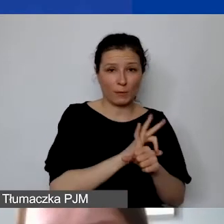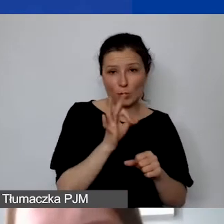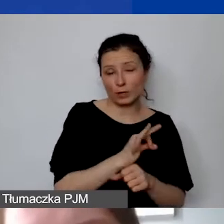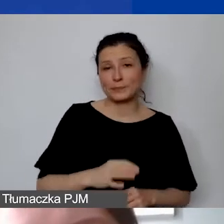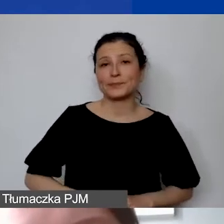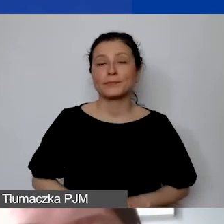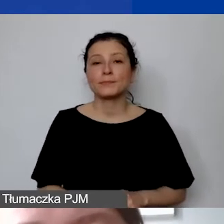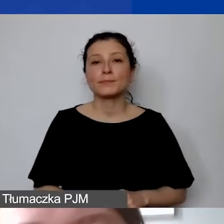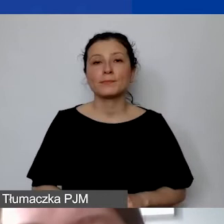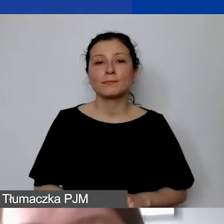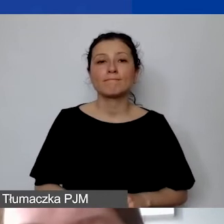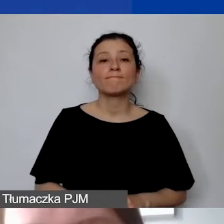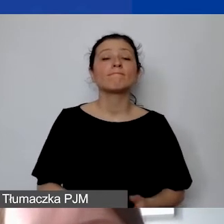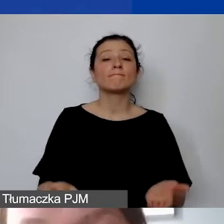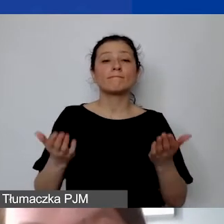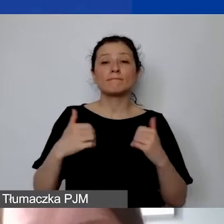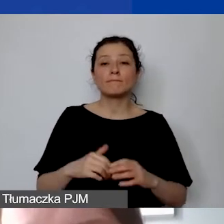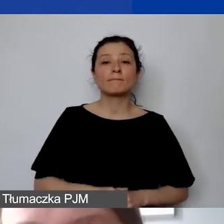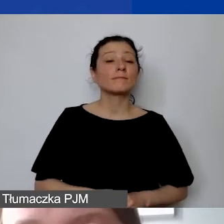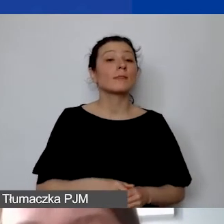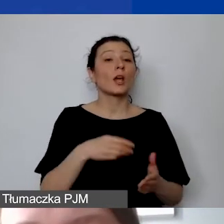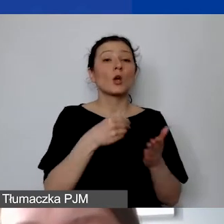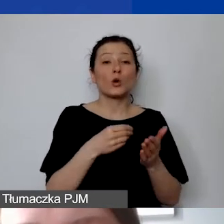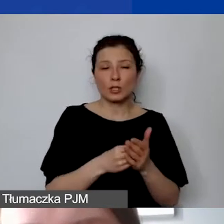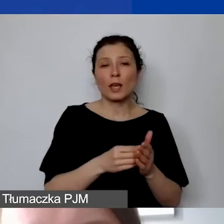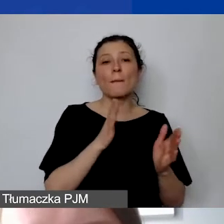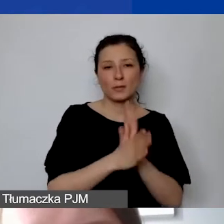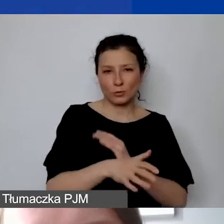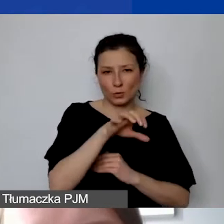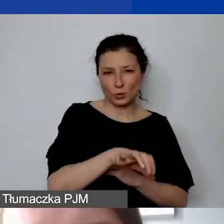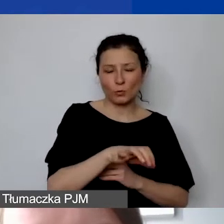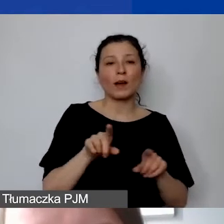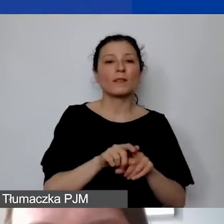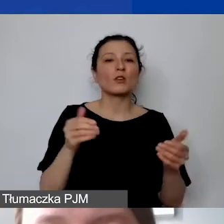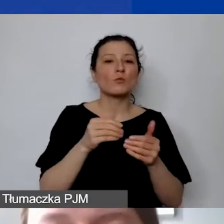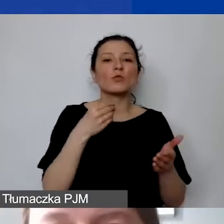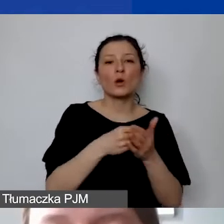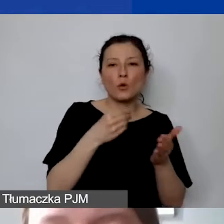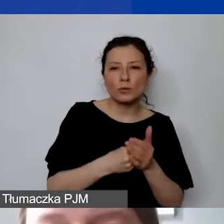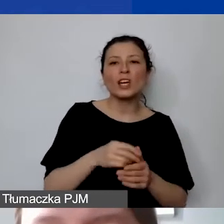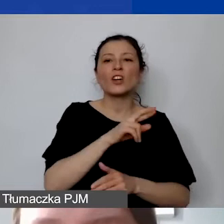W ramach kosztów bezpośrednich można również zakupić środki trwałe, wartości materialne i prawne.